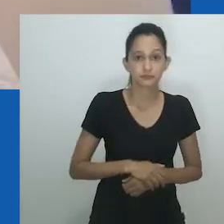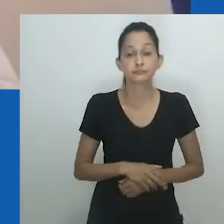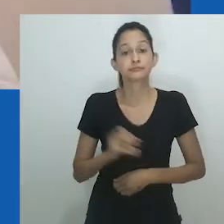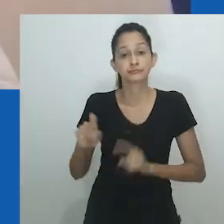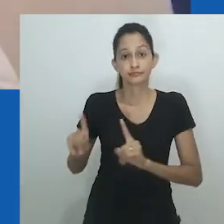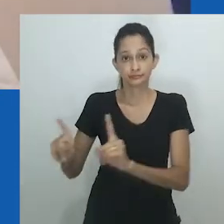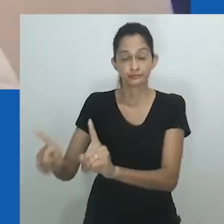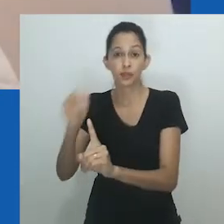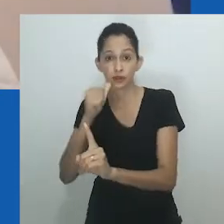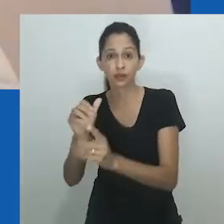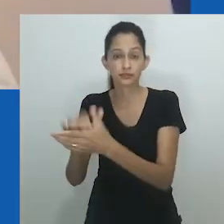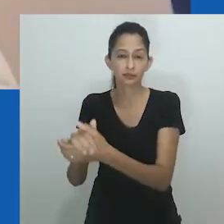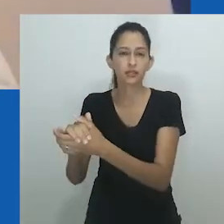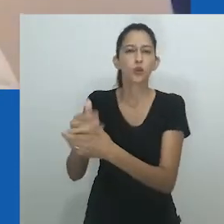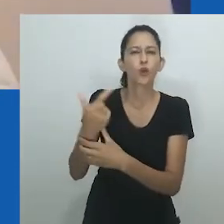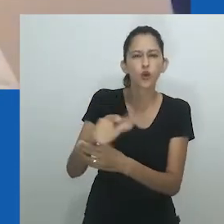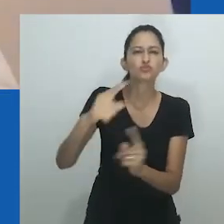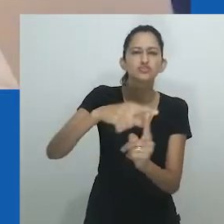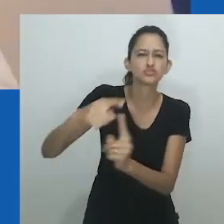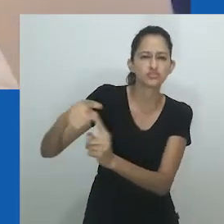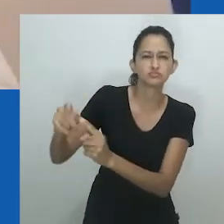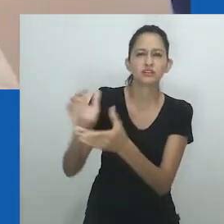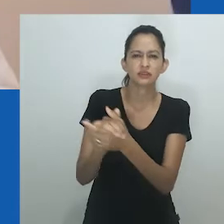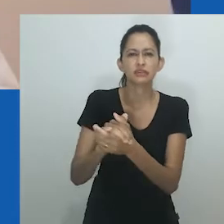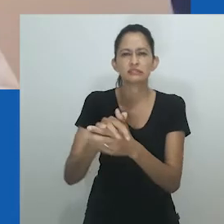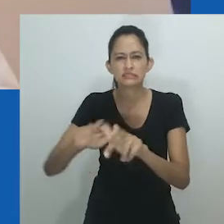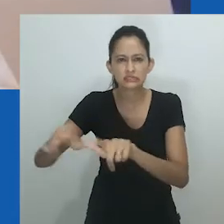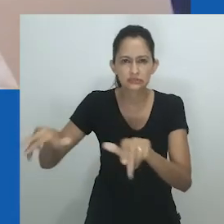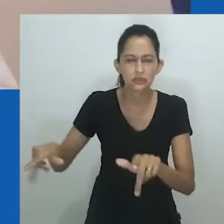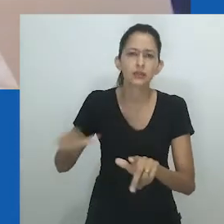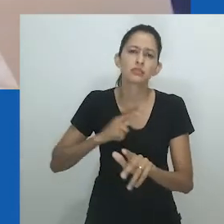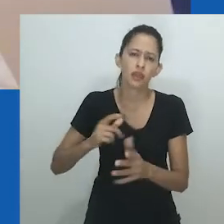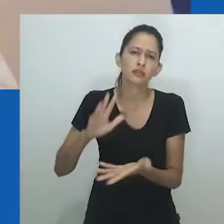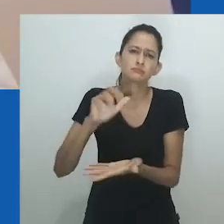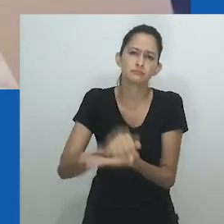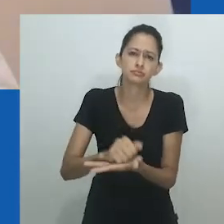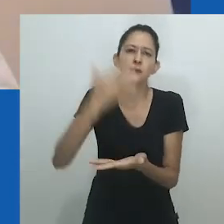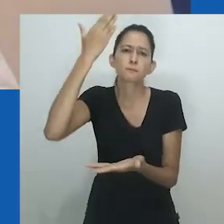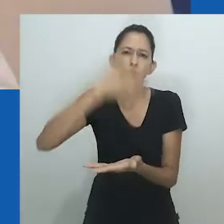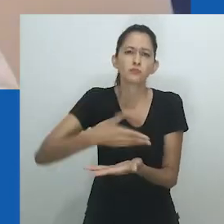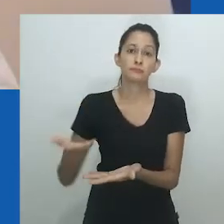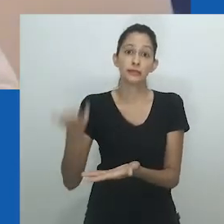Enquanto essa “instituição pró-mulher” de maridos femininos e filhas masculinas dava autoridade às mulheres,